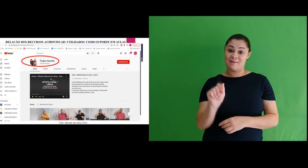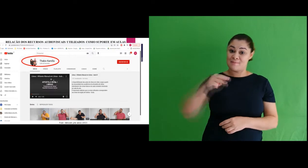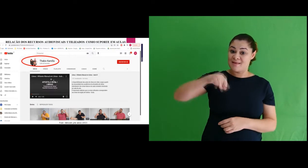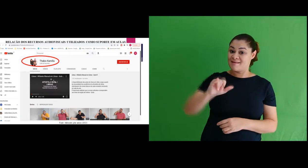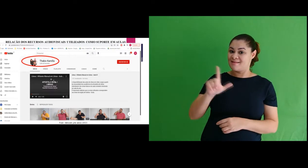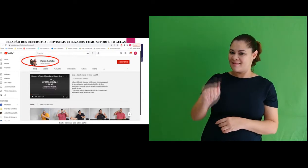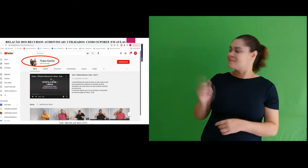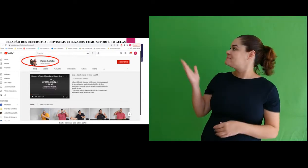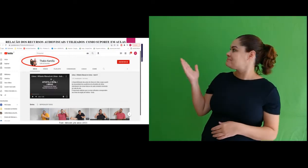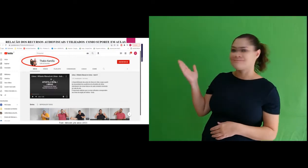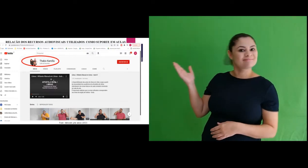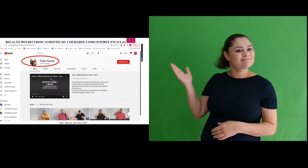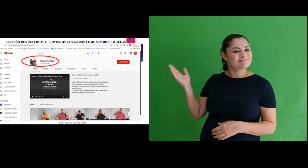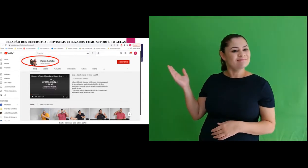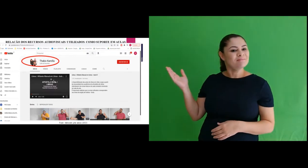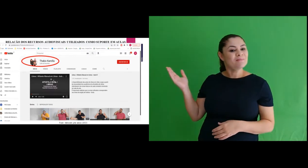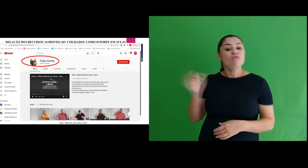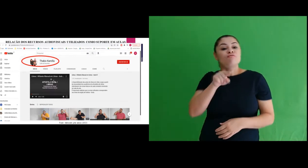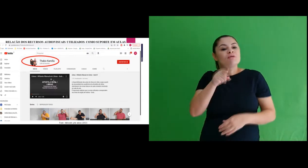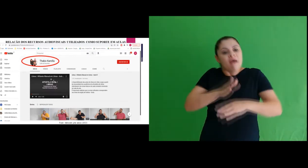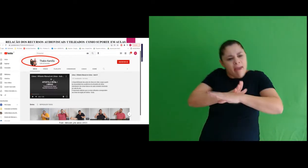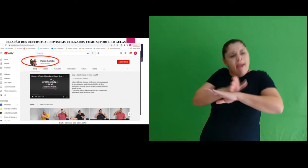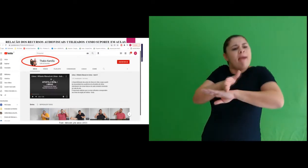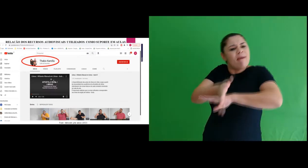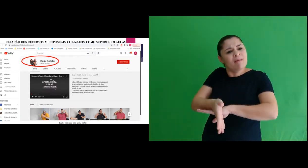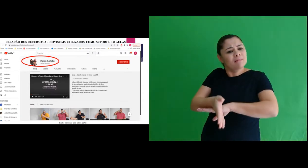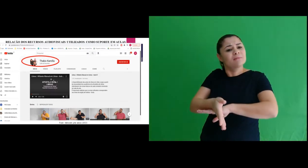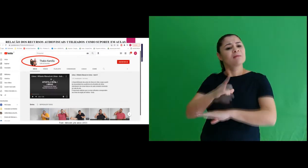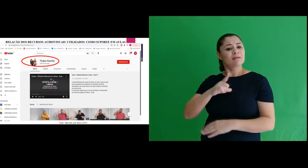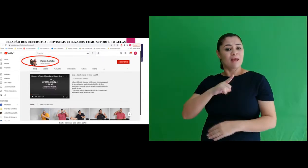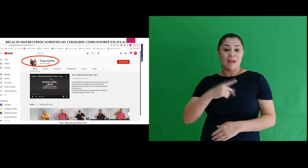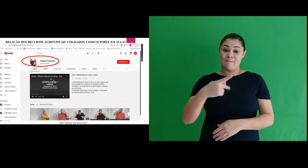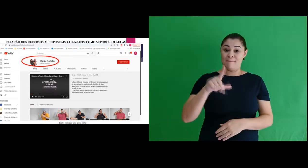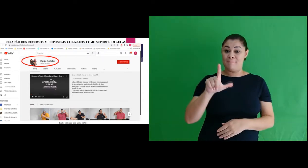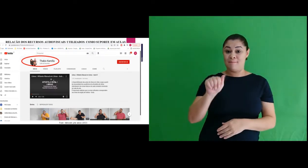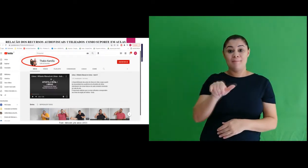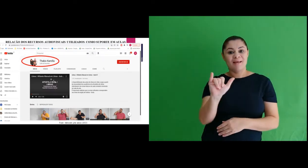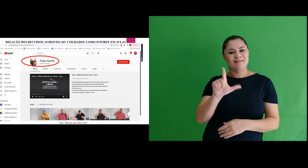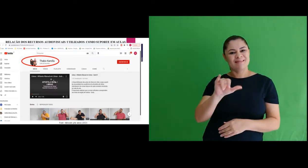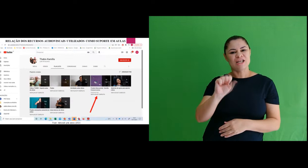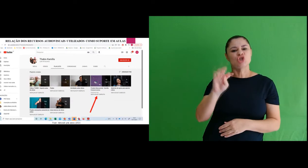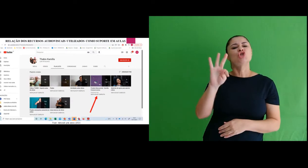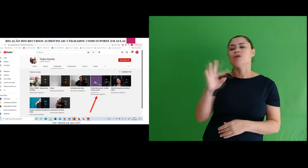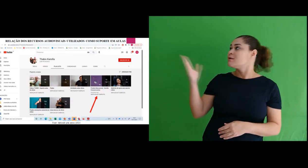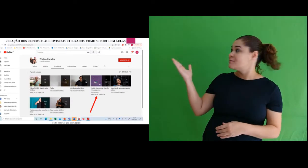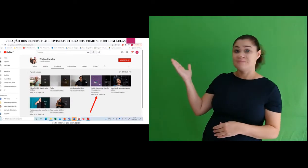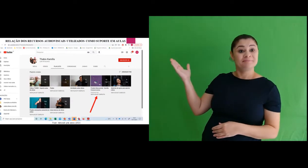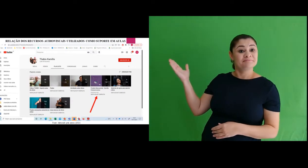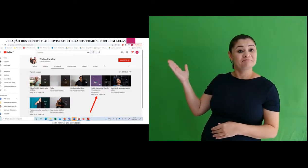se chama Thábio Kamilla. E quando você acessa, na playlist, tem a pasta Produto Educacional.